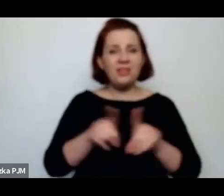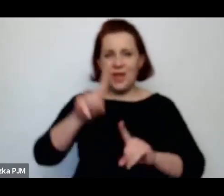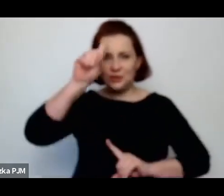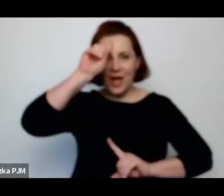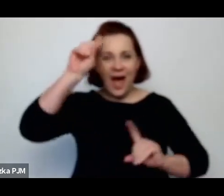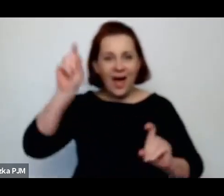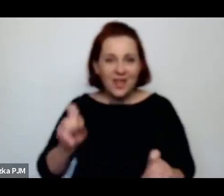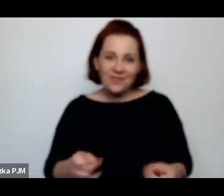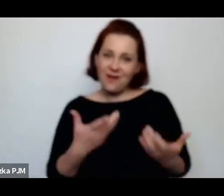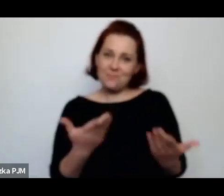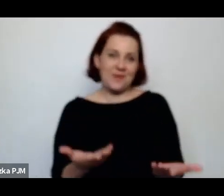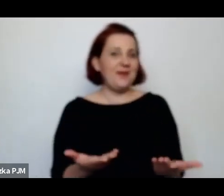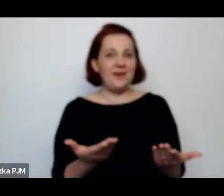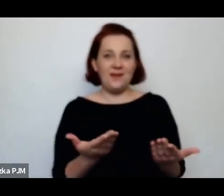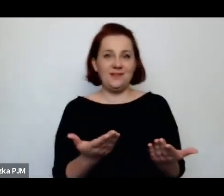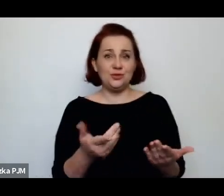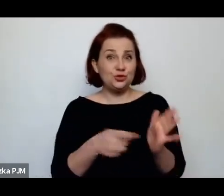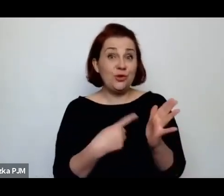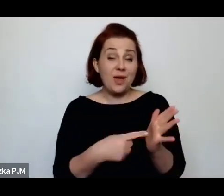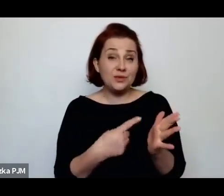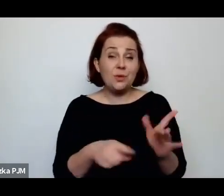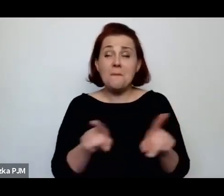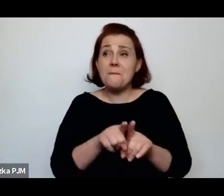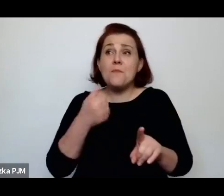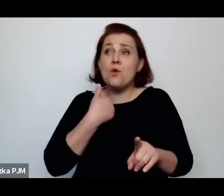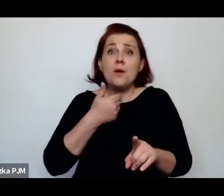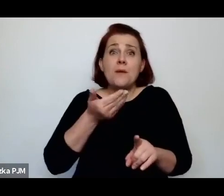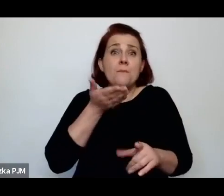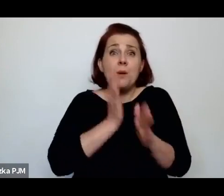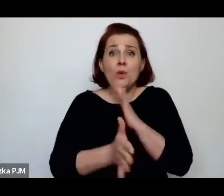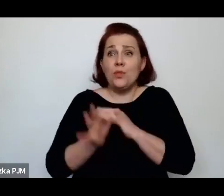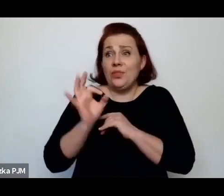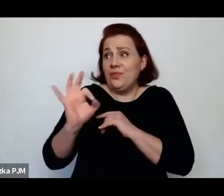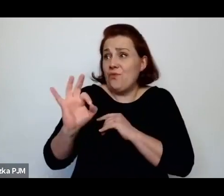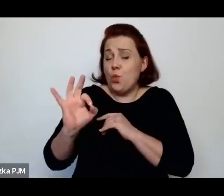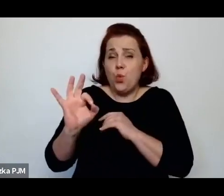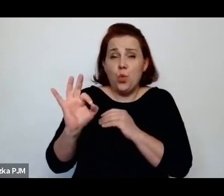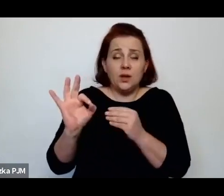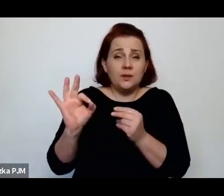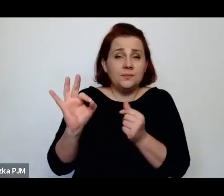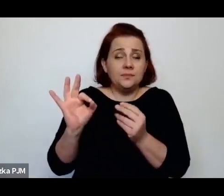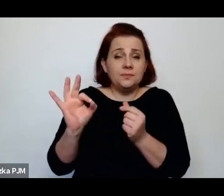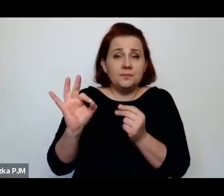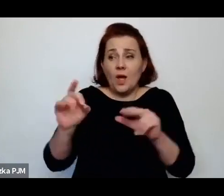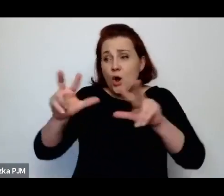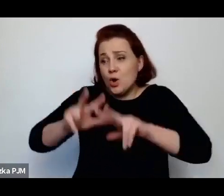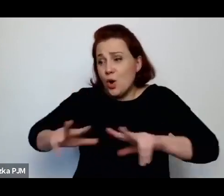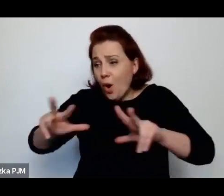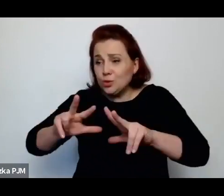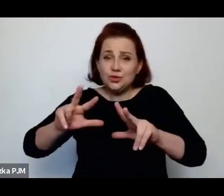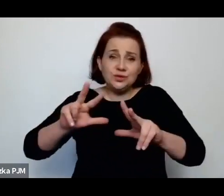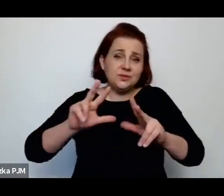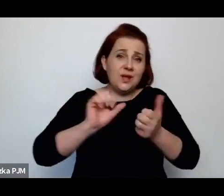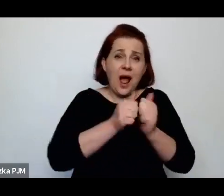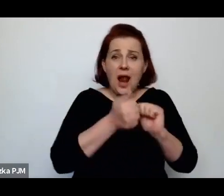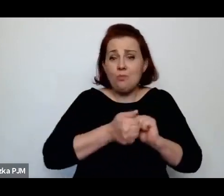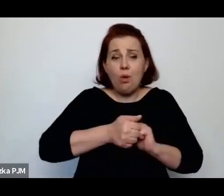były wyrzucone z tych swoich albo rodzin albo opiekunów